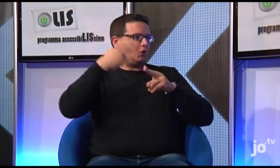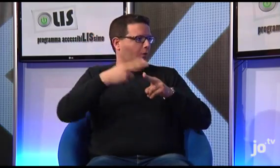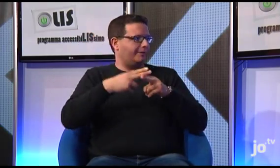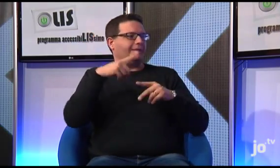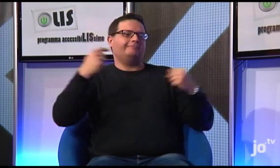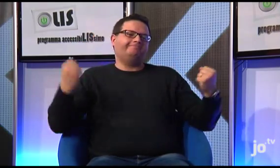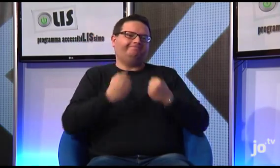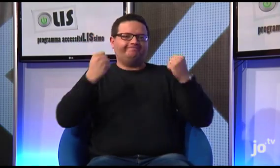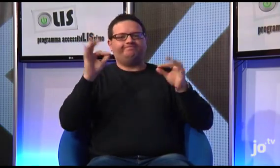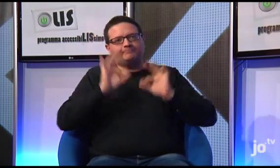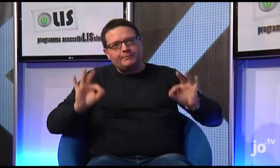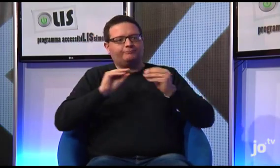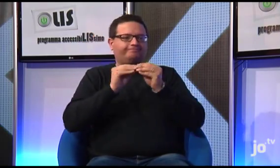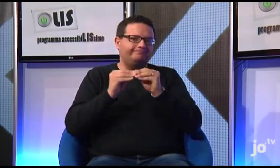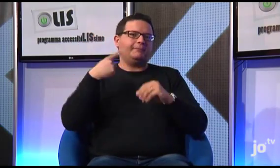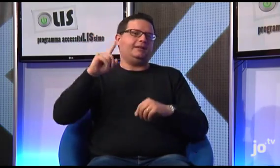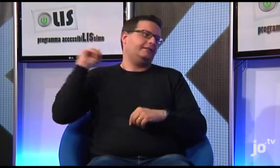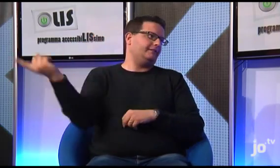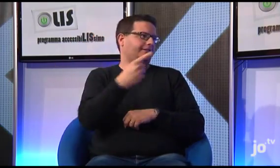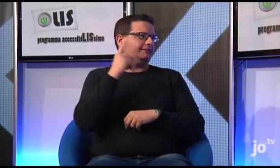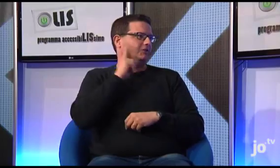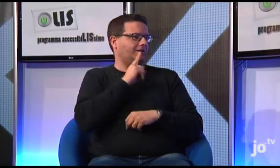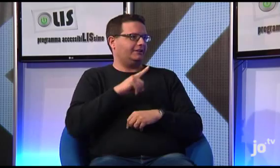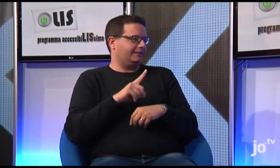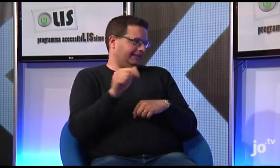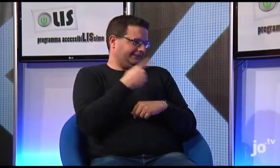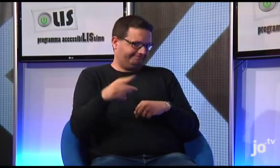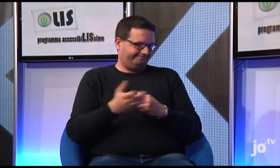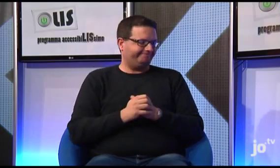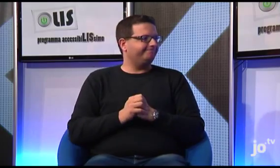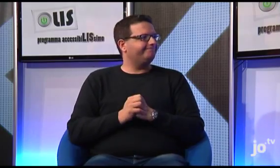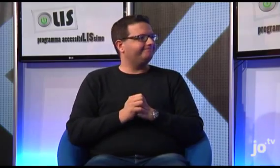che fanno capo a Roma e si impegnano in attività che coinvolgono i sordi e la LIS